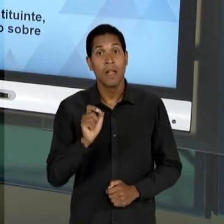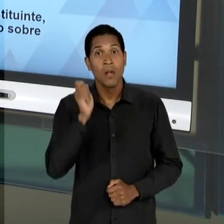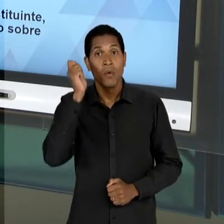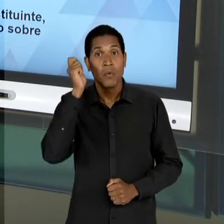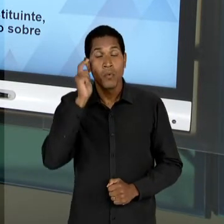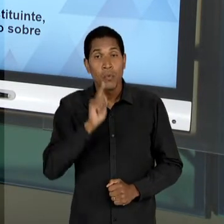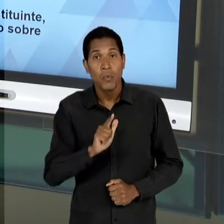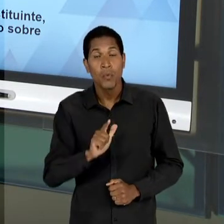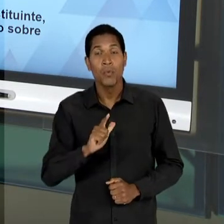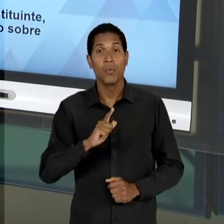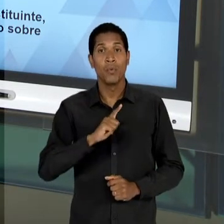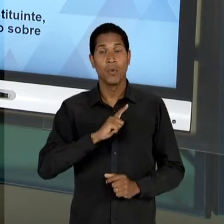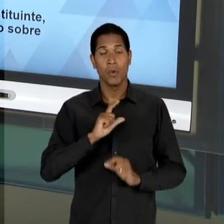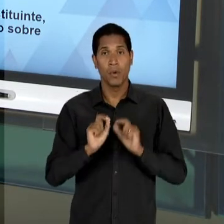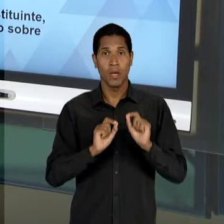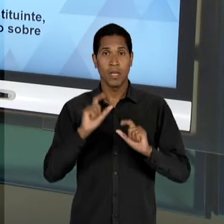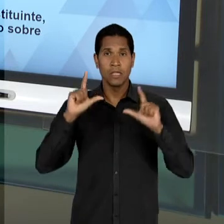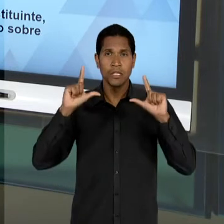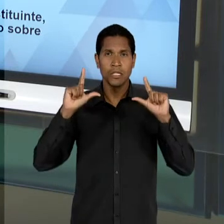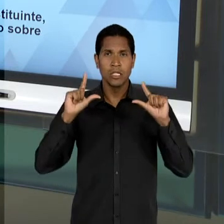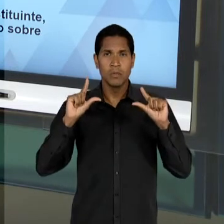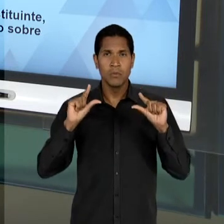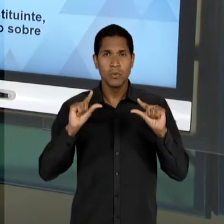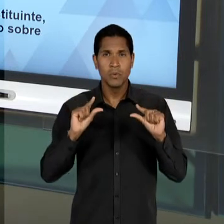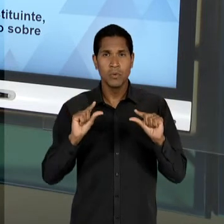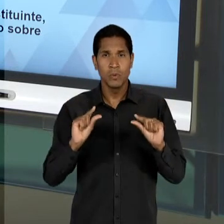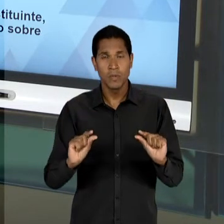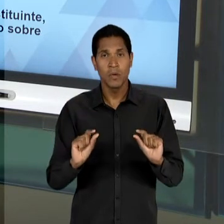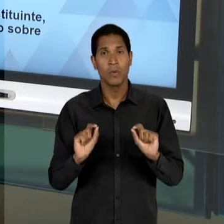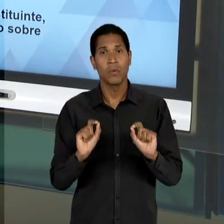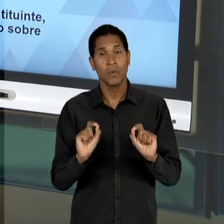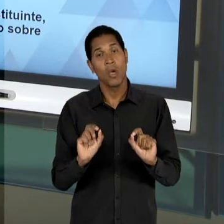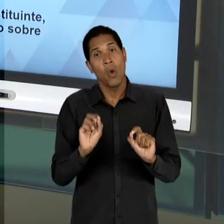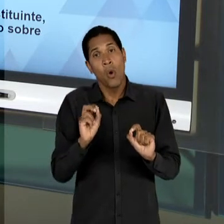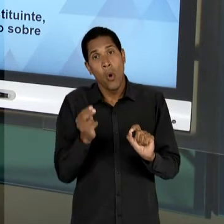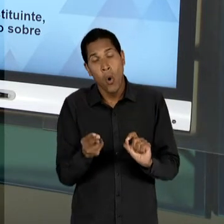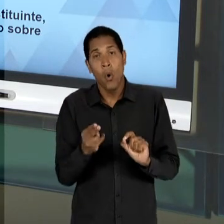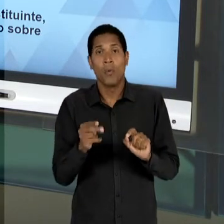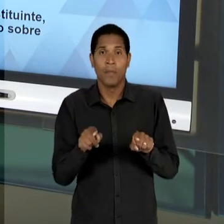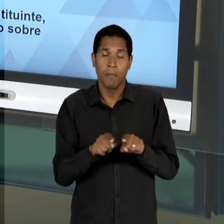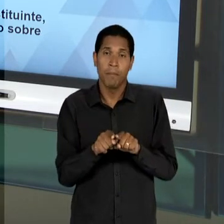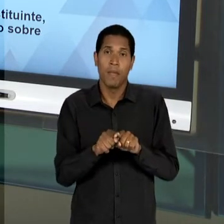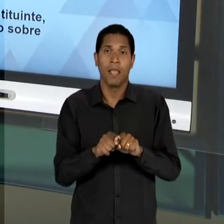CULMINAR COM UMA EXTINÇÃO DESSA DUALIDADE, OU